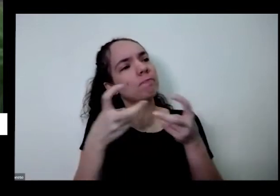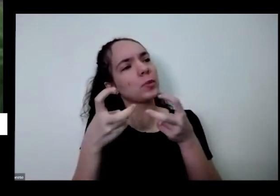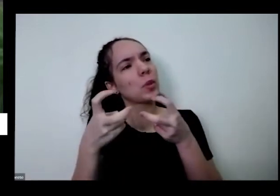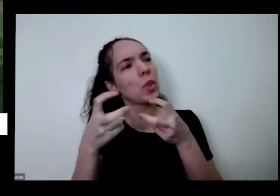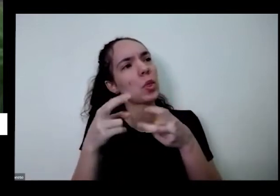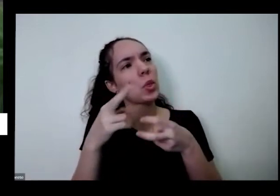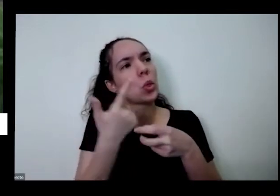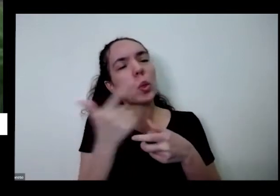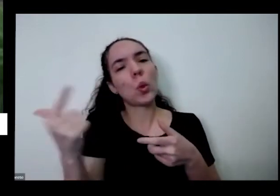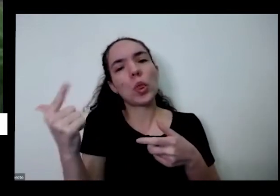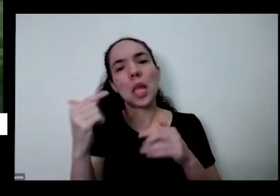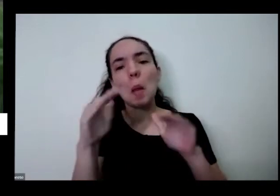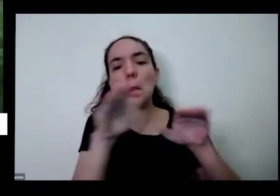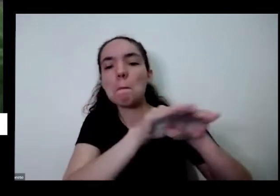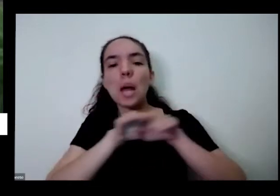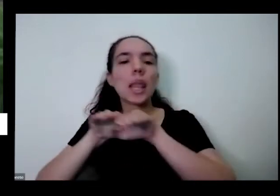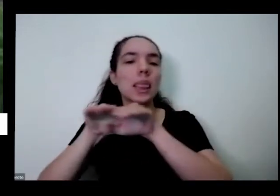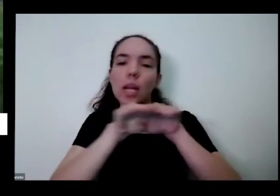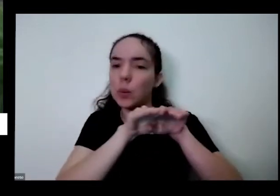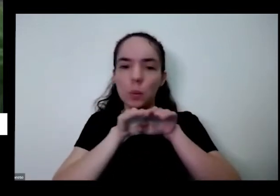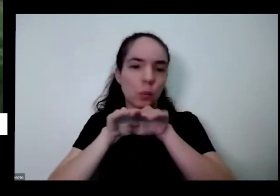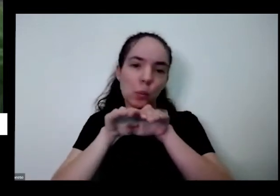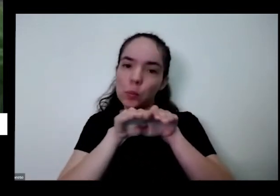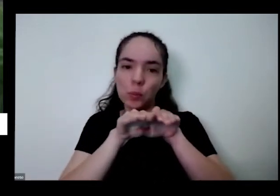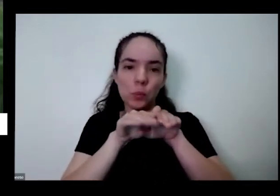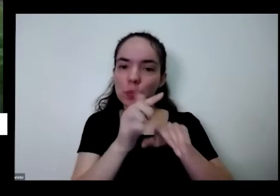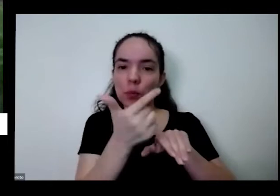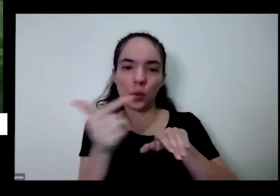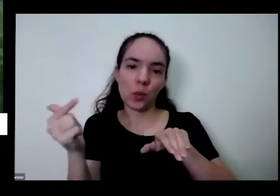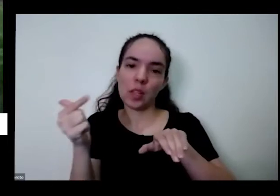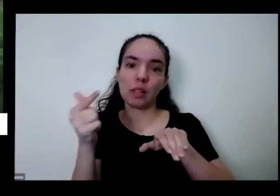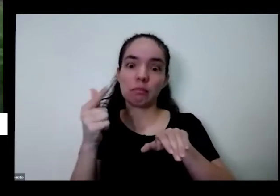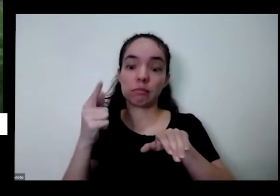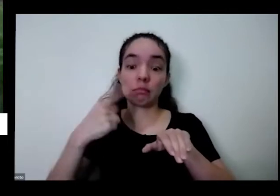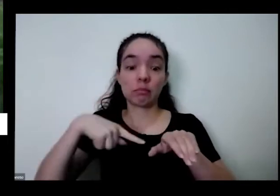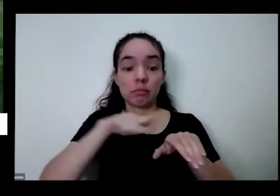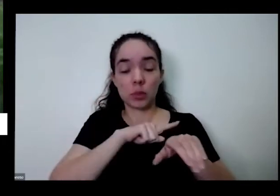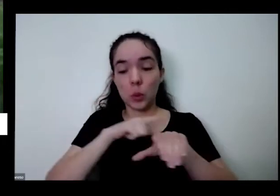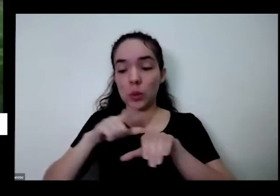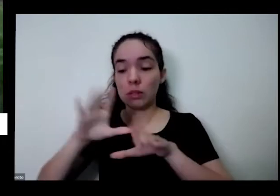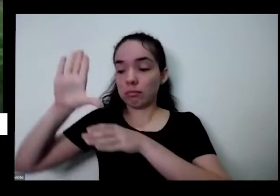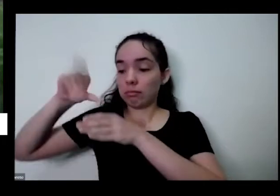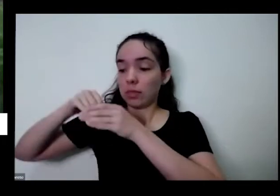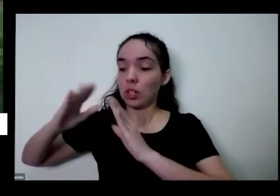monotonia lá e quando a gente está enrolando planeta na casa da gente também traz é só quebra a